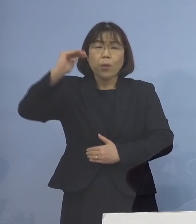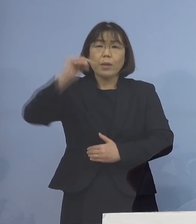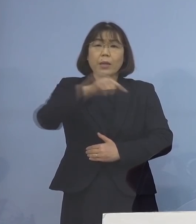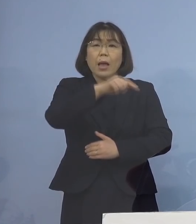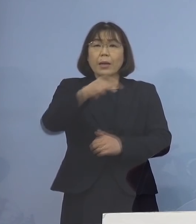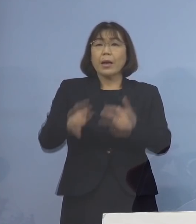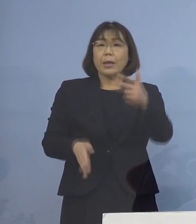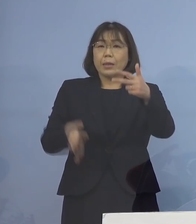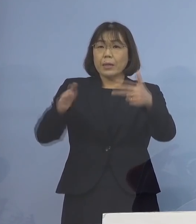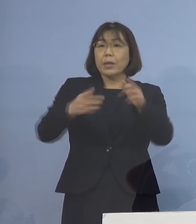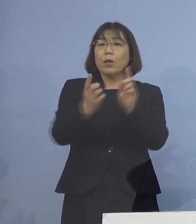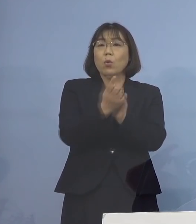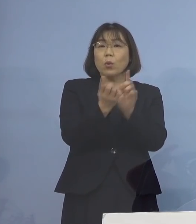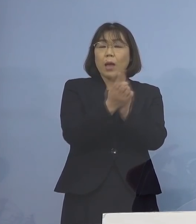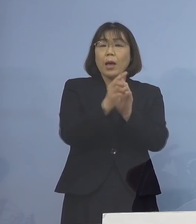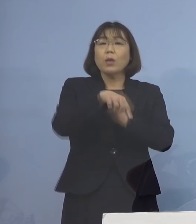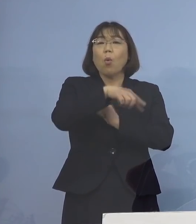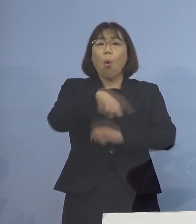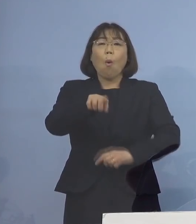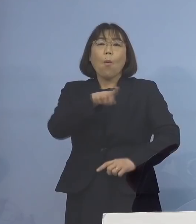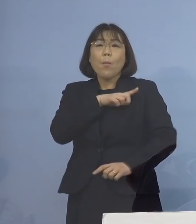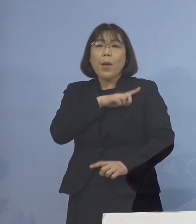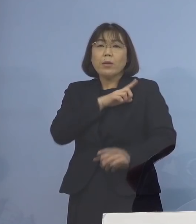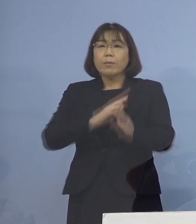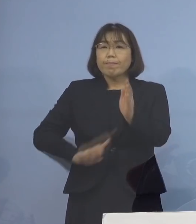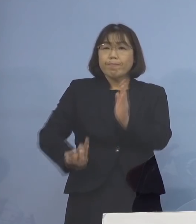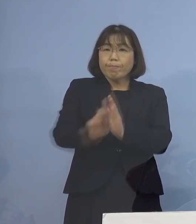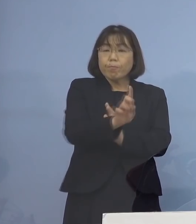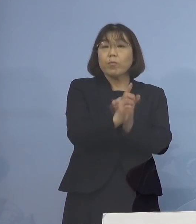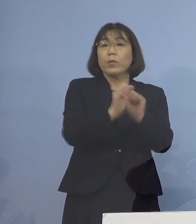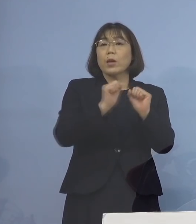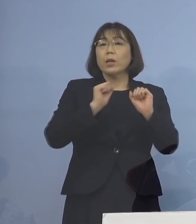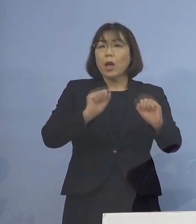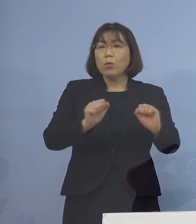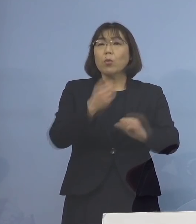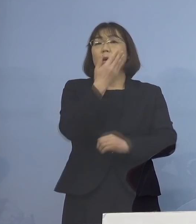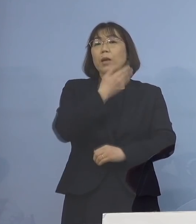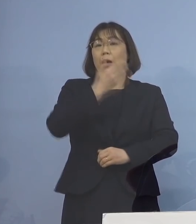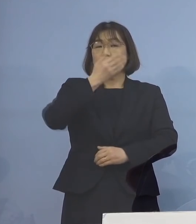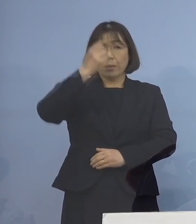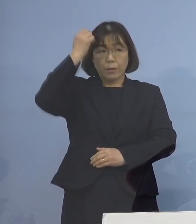まずは優先的に行っていくこと それが重要と考えております